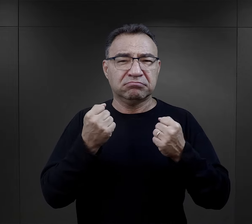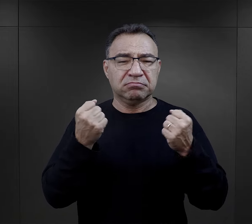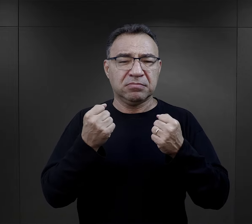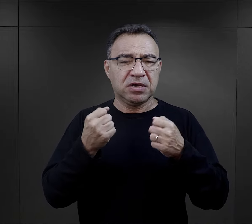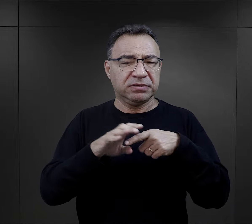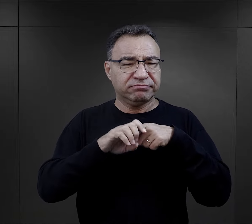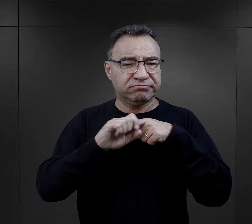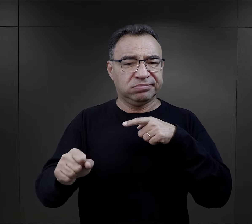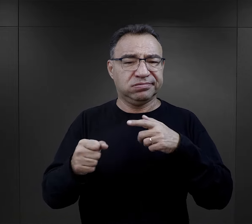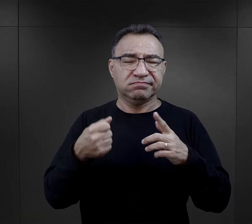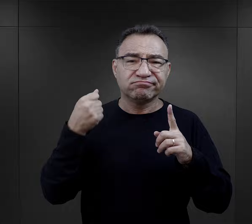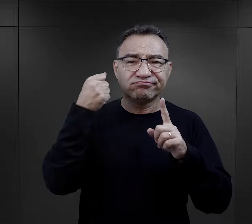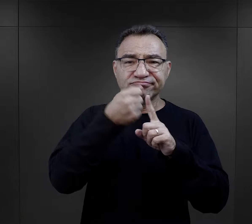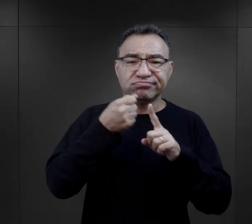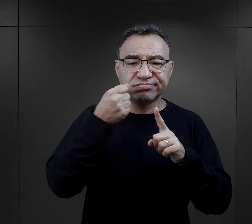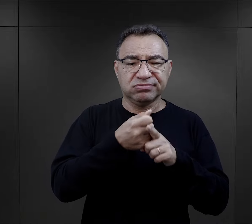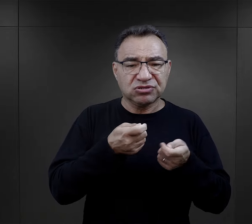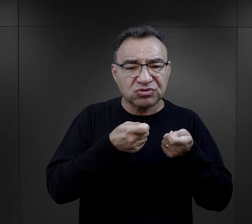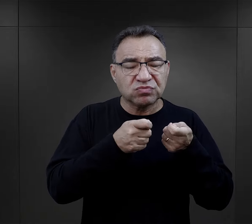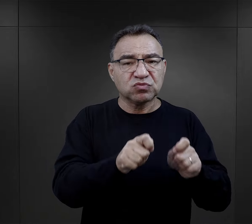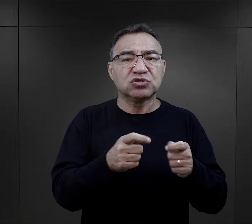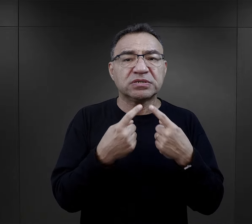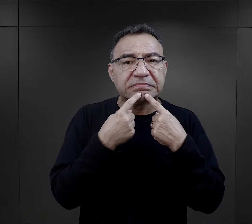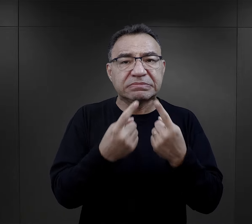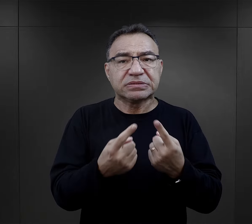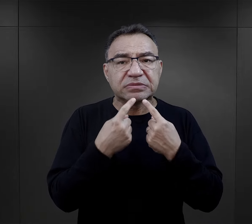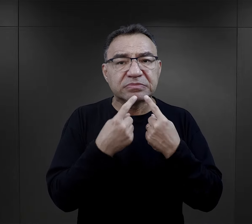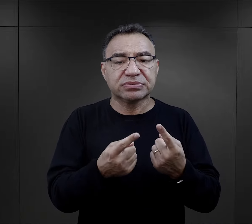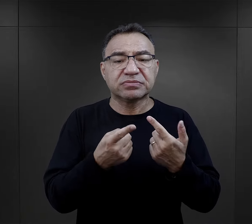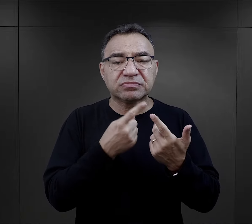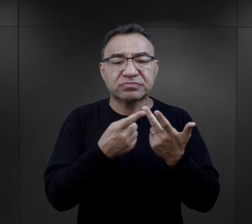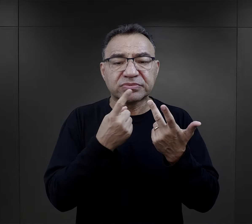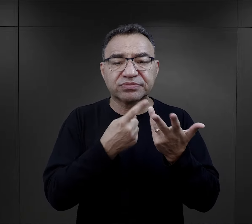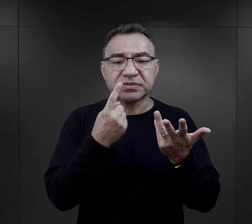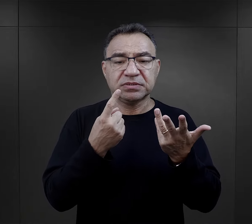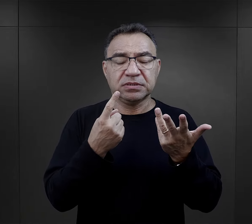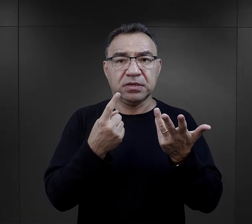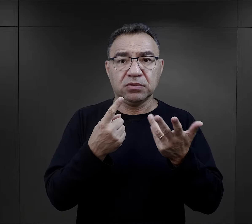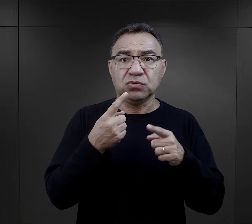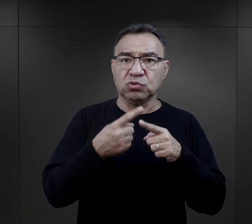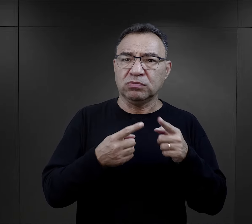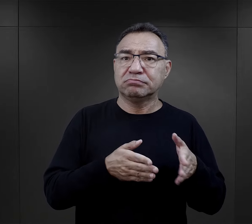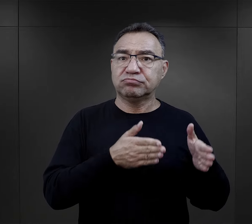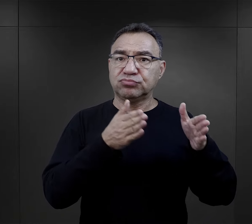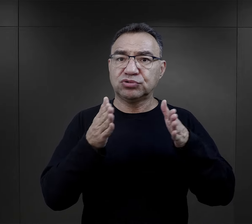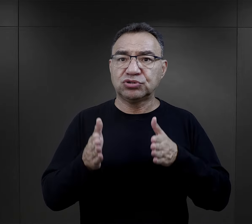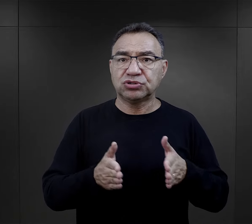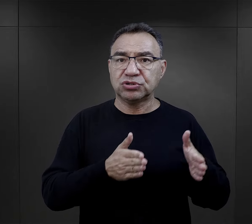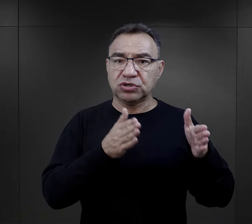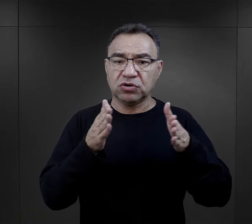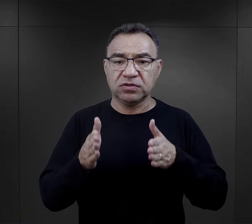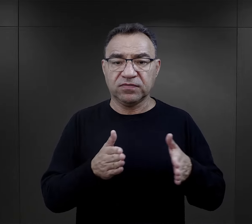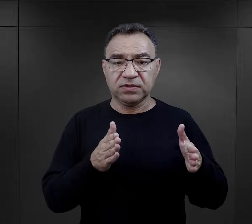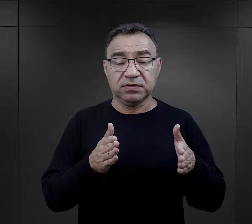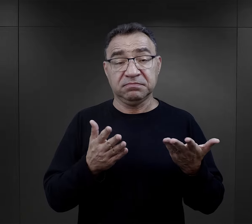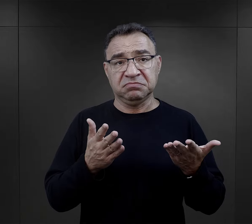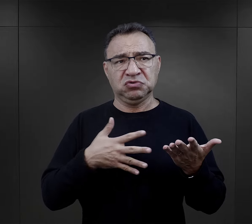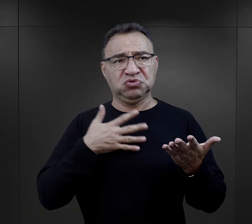z biciem, wymuszaniem zeznań, stanowiło takie przygotowanie. Co prawda wydawało im się, że